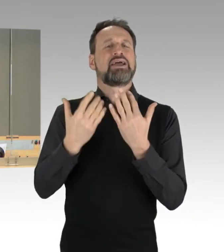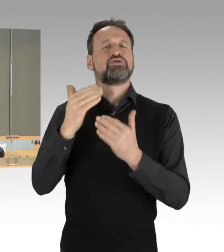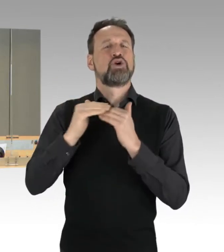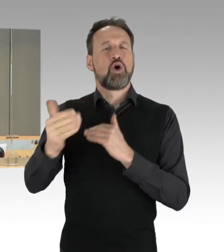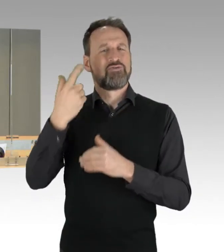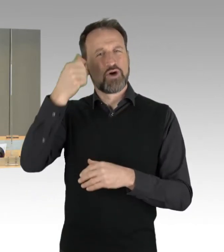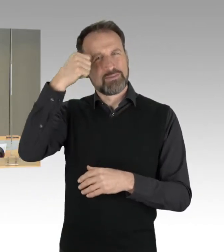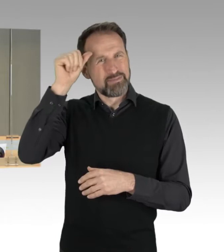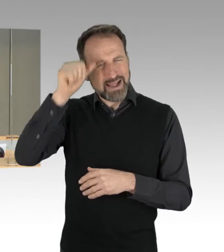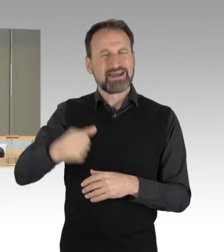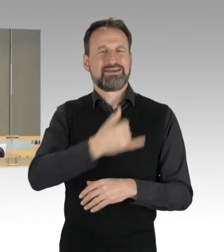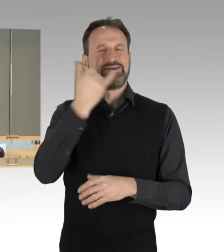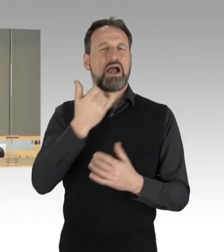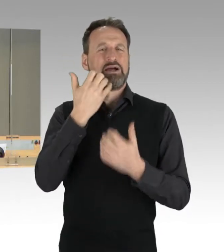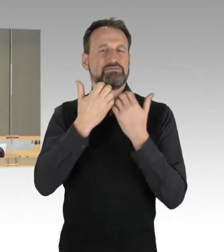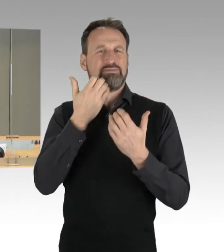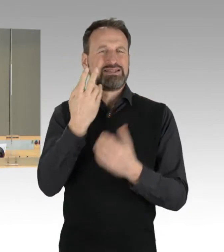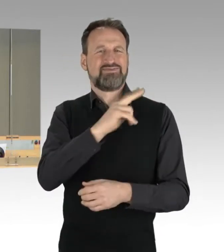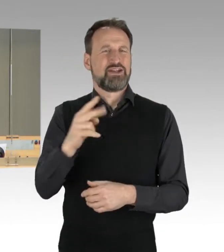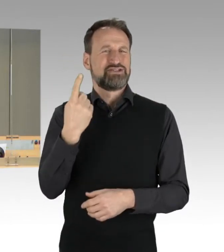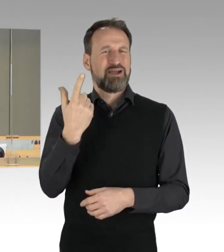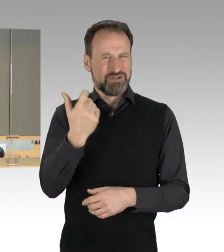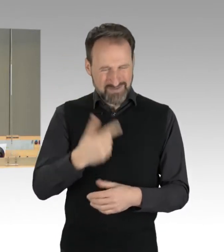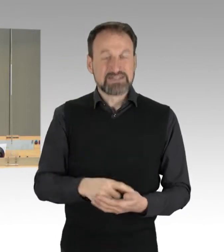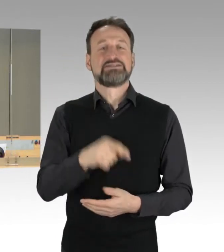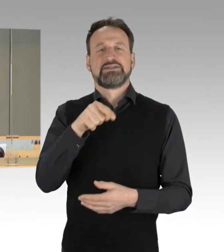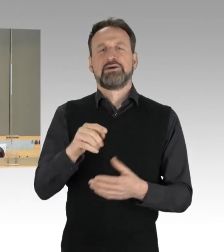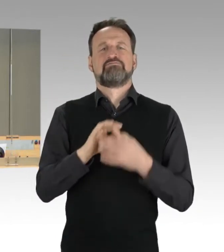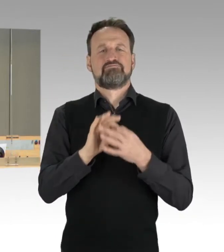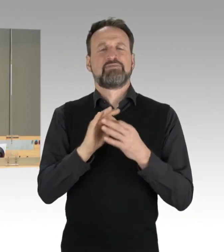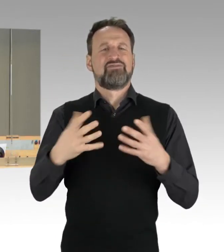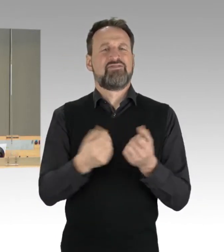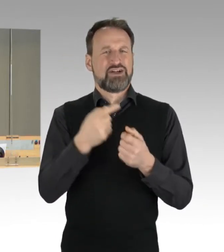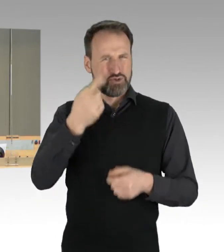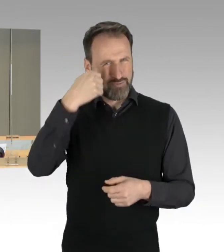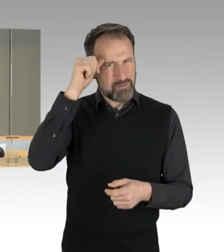gemäß Artikel 95 der Verfassung von Berlin und Paragraph 97 der Landeshaushaltsordnung